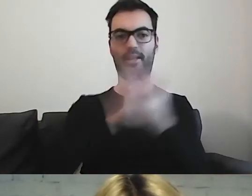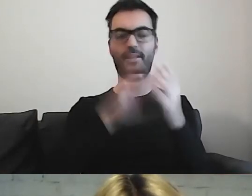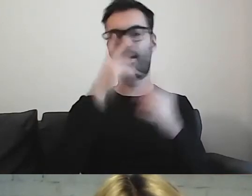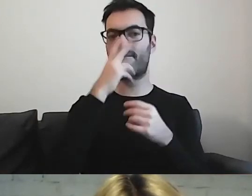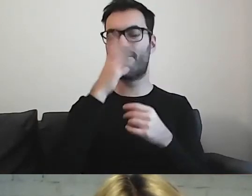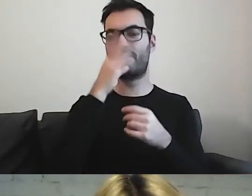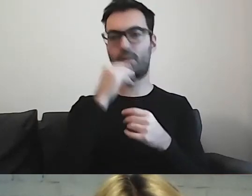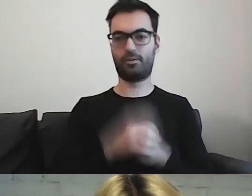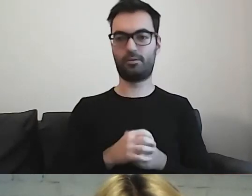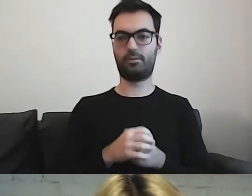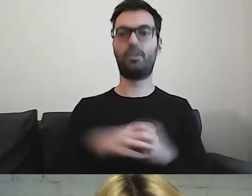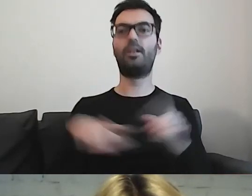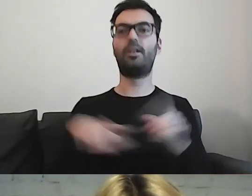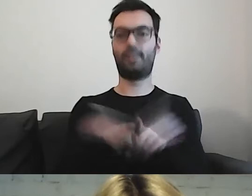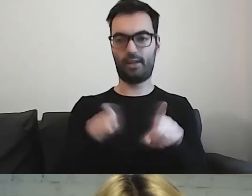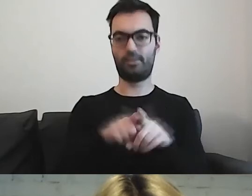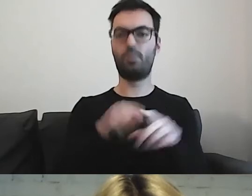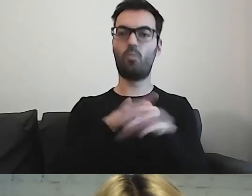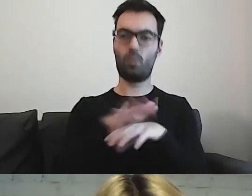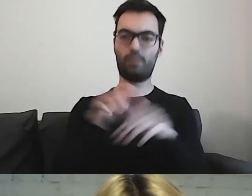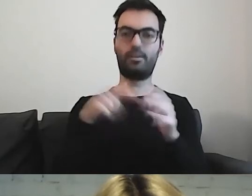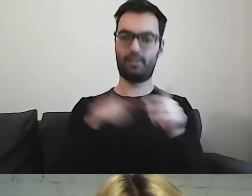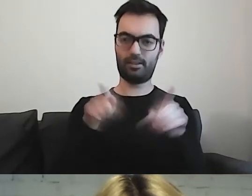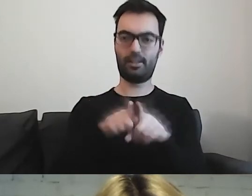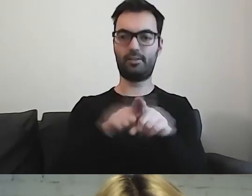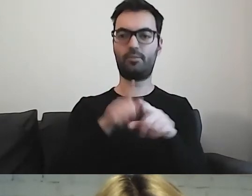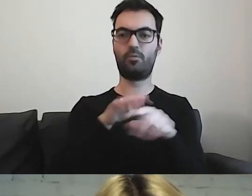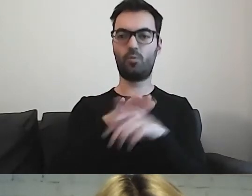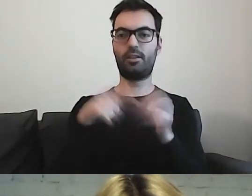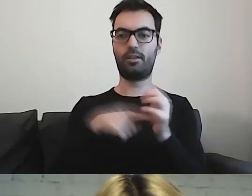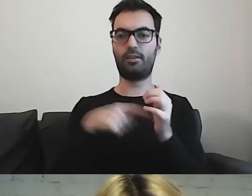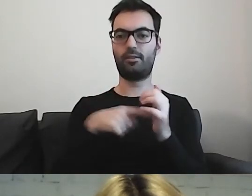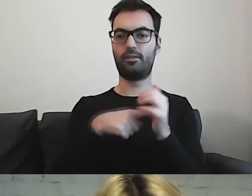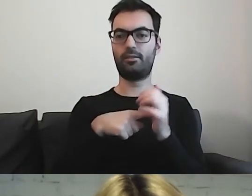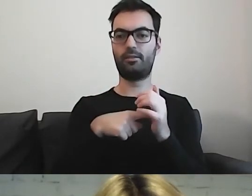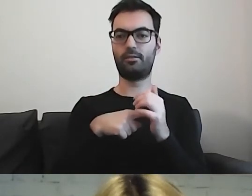To również wpływa na jego odbiór.